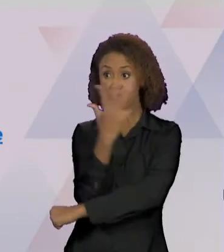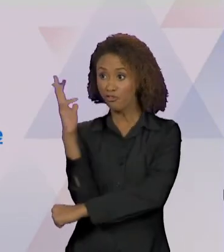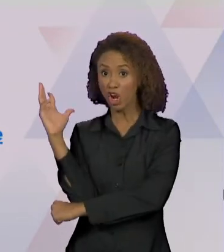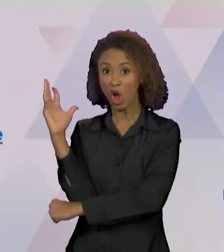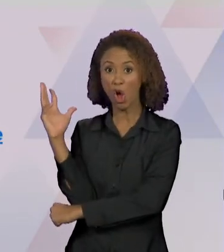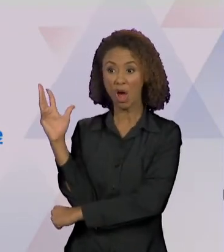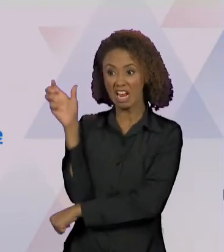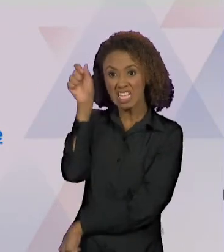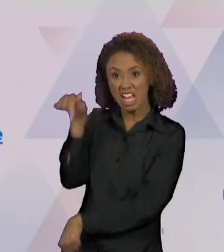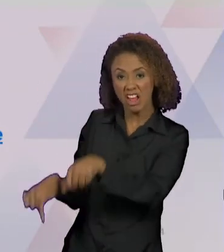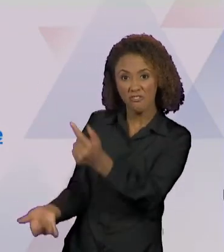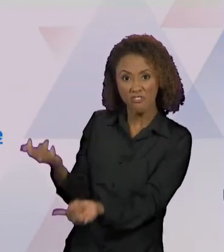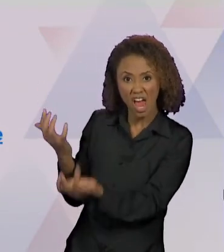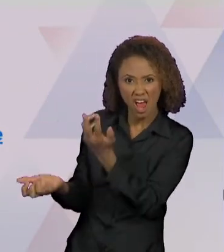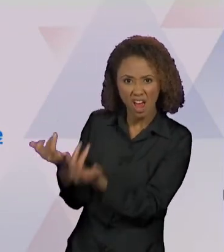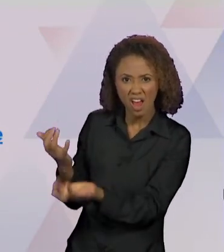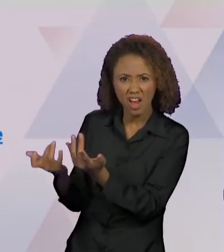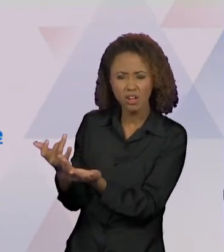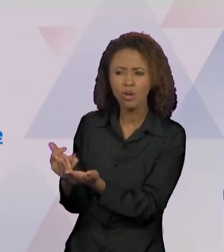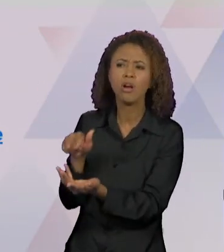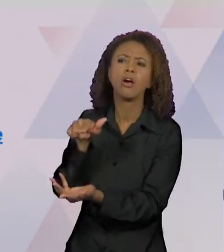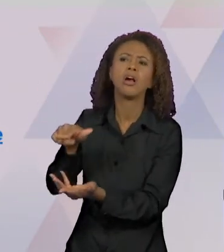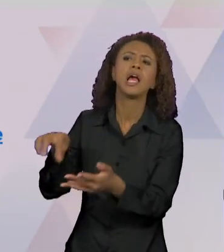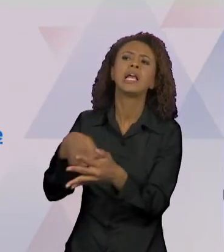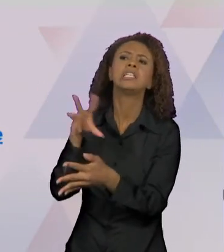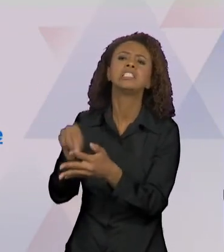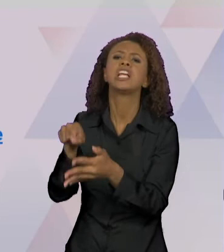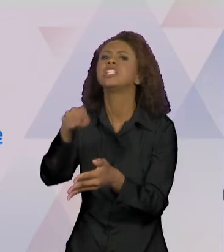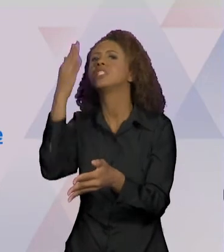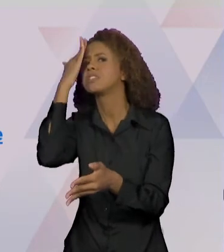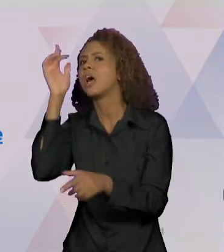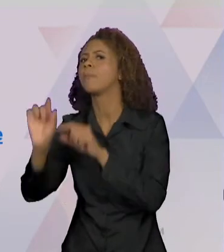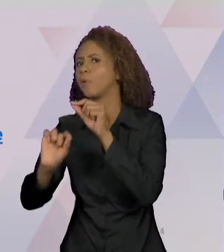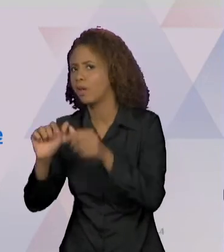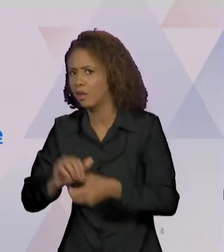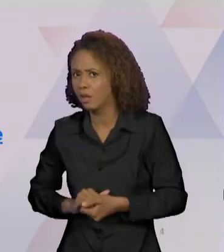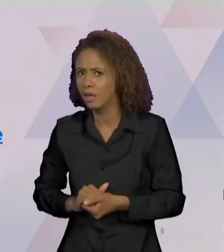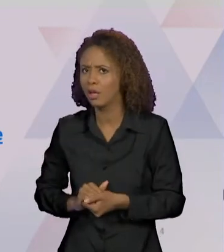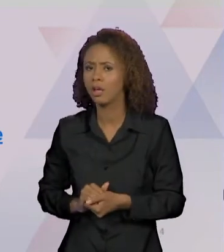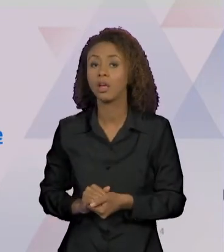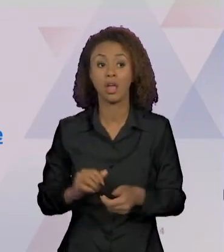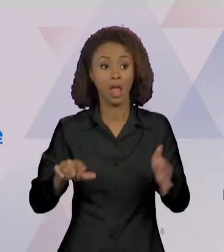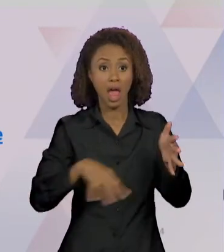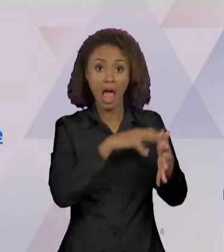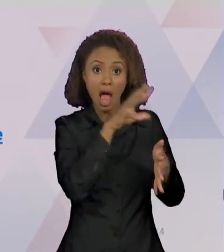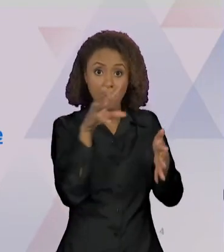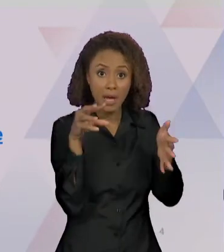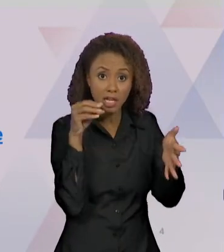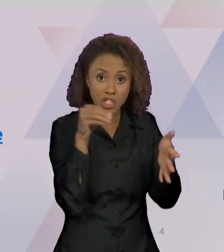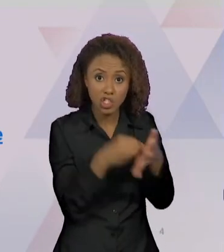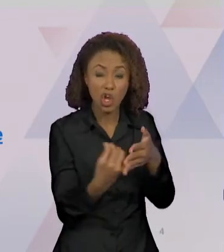SABEMOS SOBRE OS INCÊNDIOS NA AMAZÔNIA?", "QUEIMADAS NA AMAZÔNIA SUPERAM MÉDIA HISTÓRICA